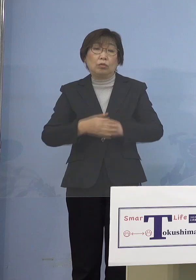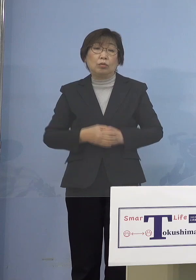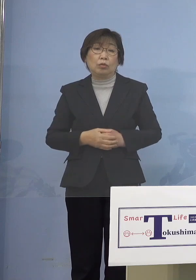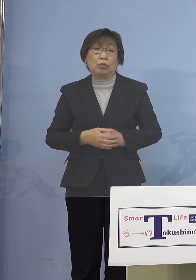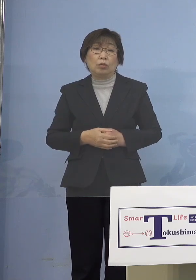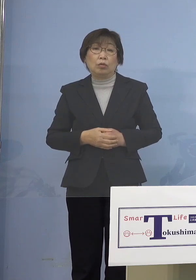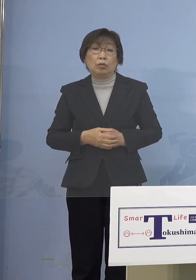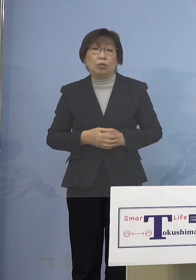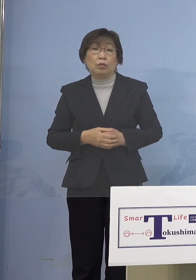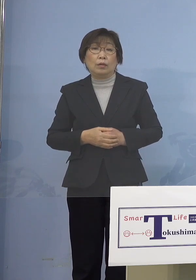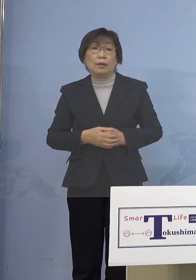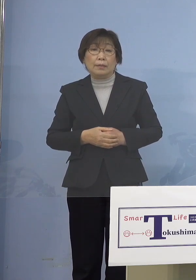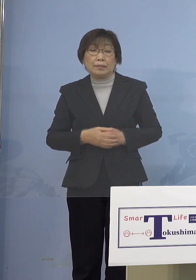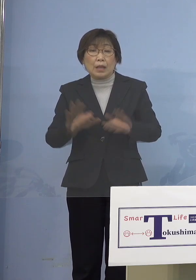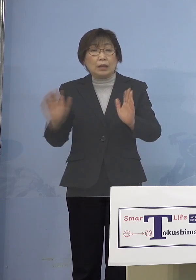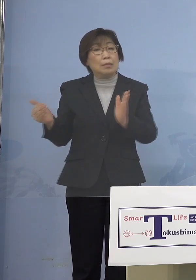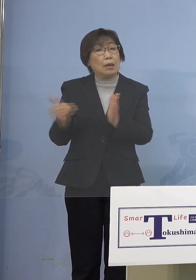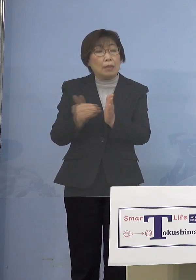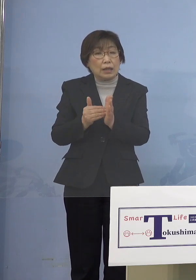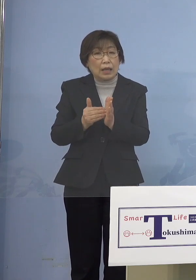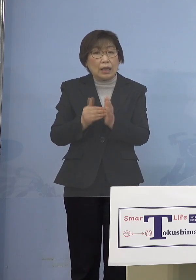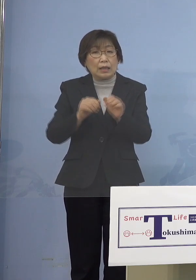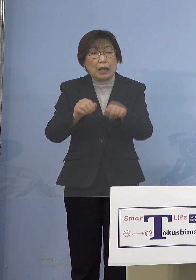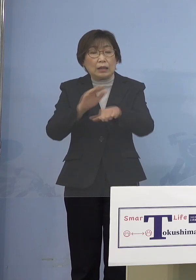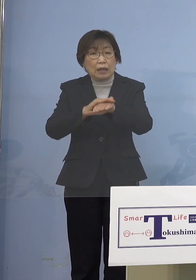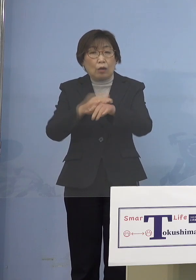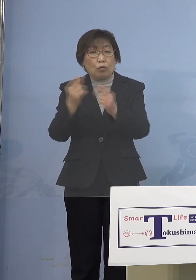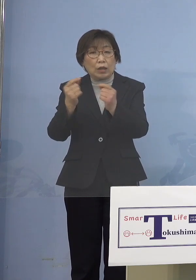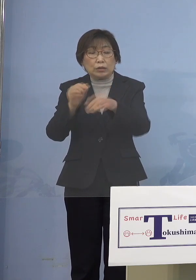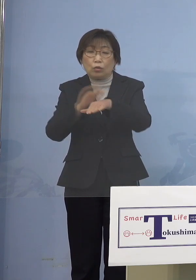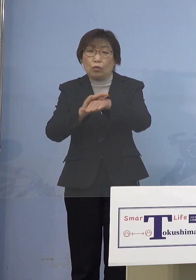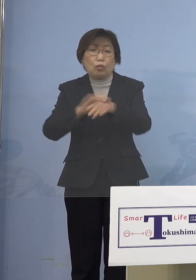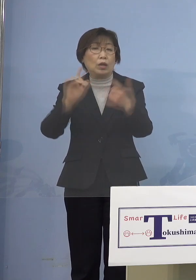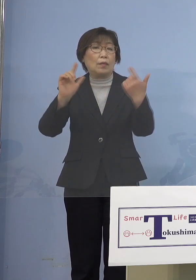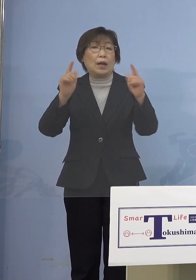今までとった手ではありませんが やはり子どもさんたちを守る、あるいは